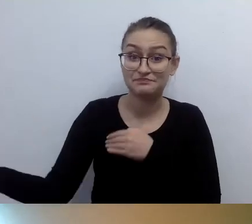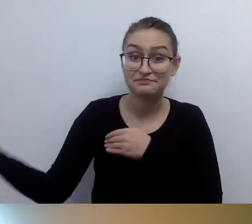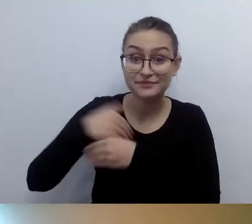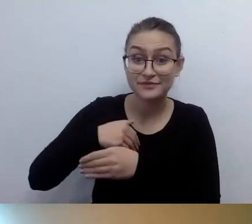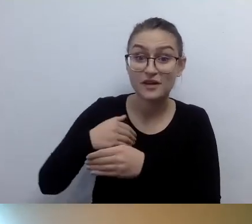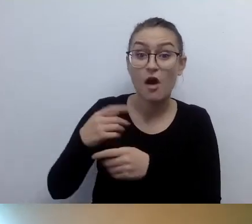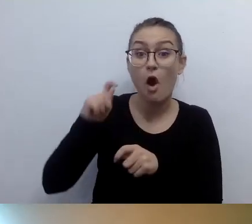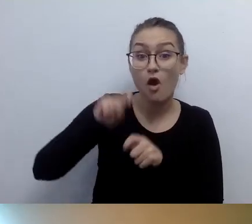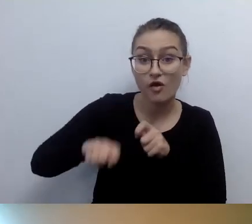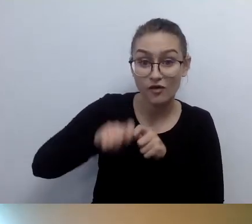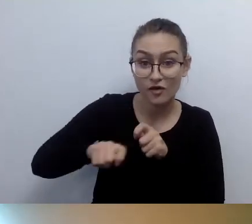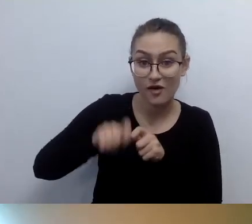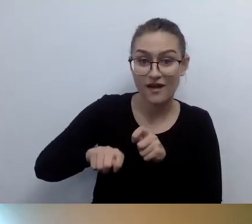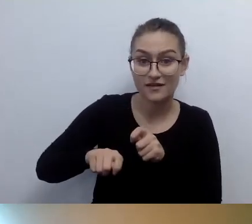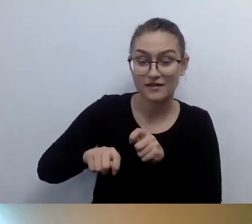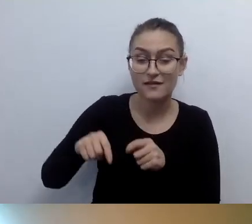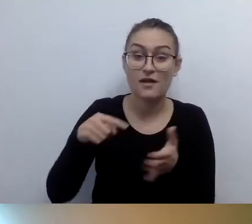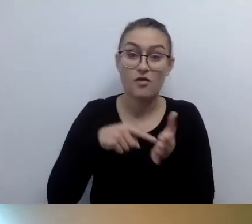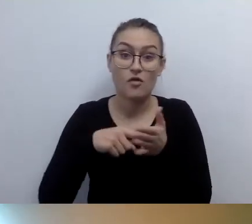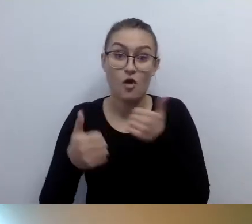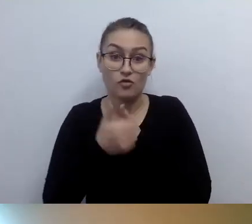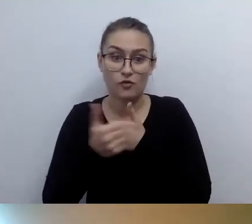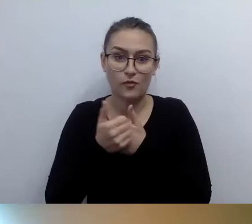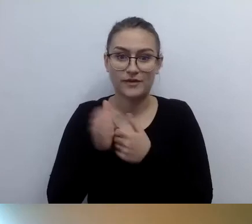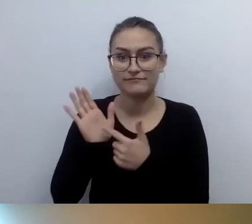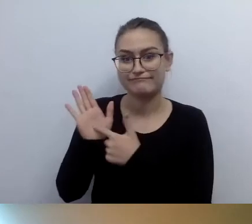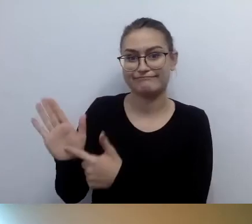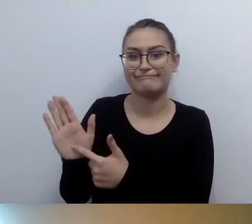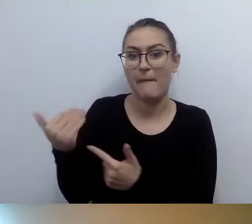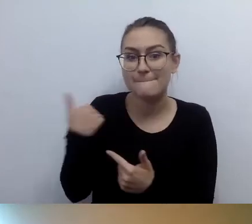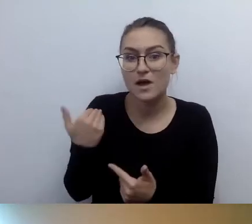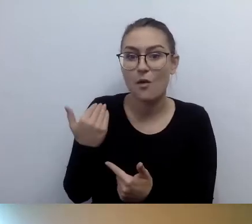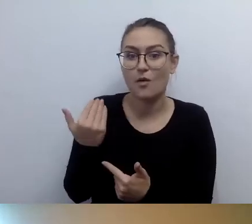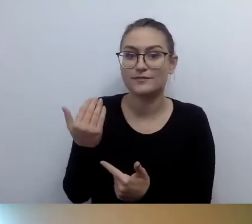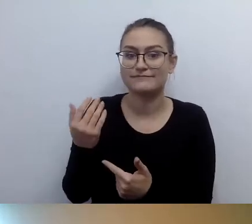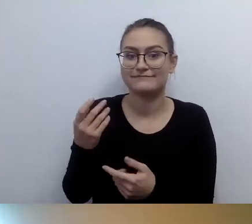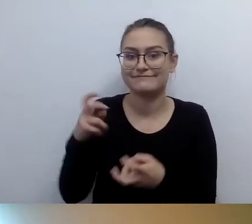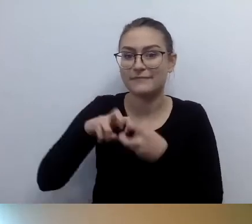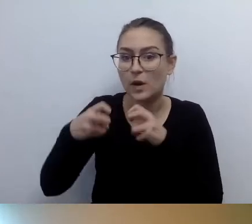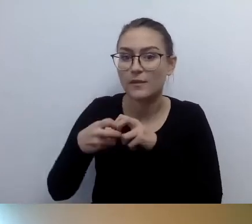że zauważyliśmy ten kłopot. Wprowadziliśmy dostęp alternatywny po analizie i mamy podkładkę,